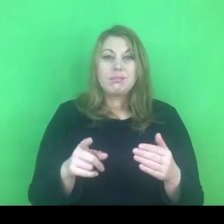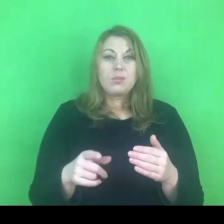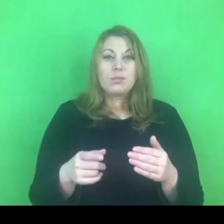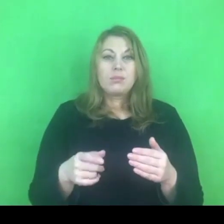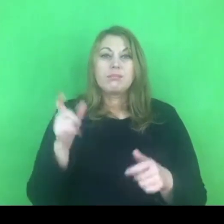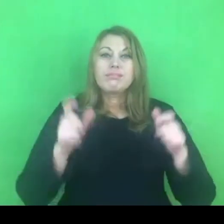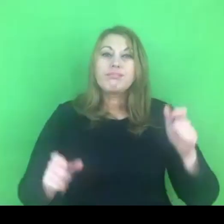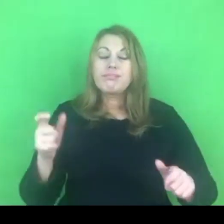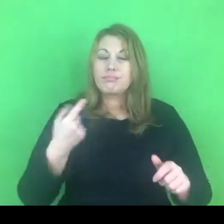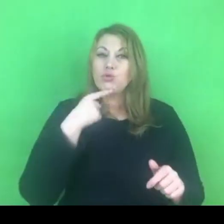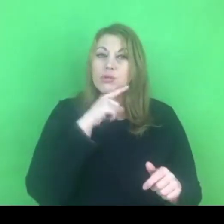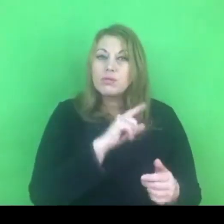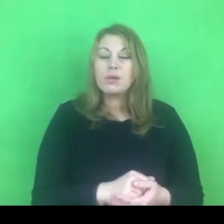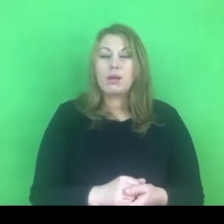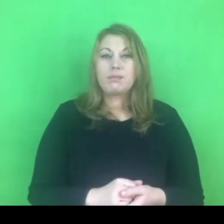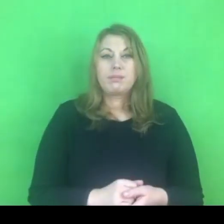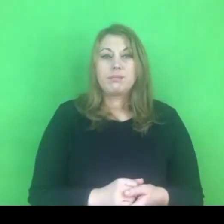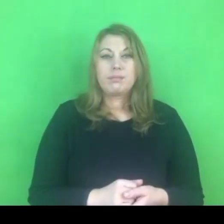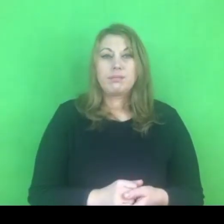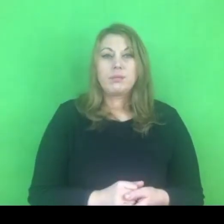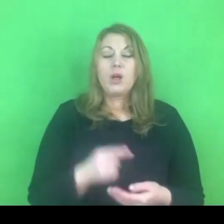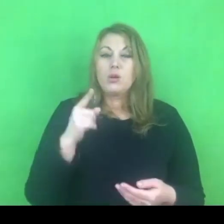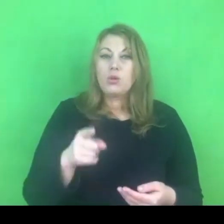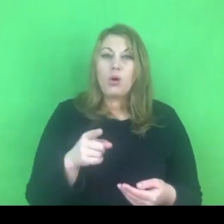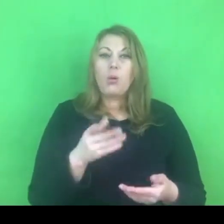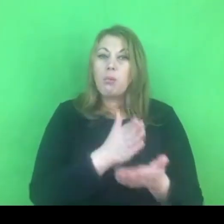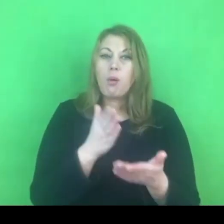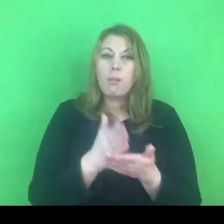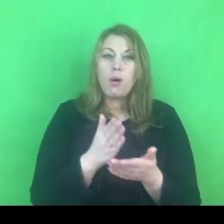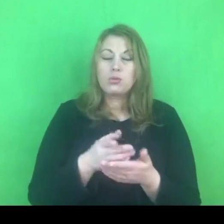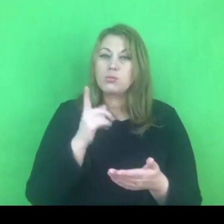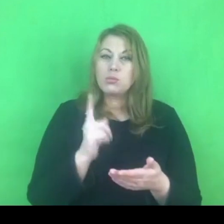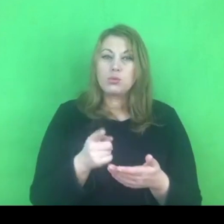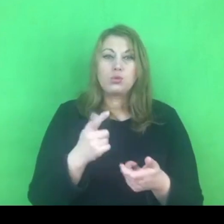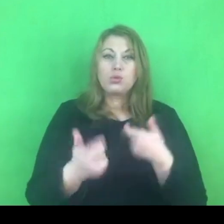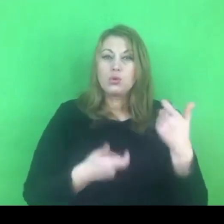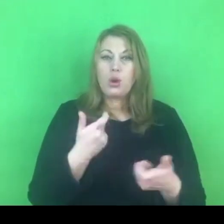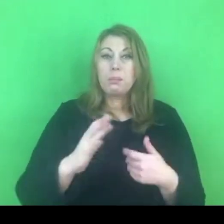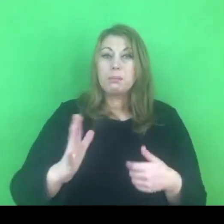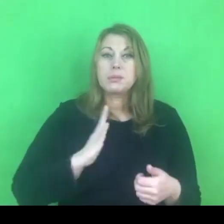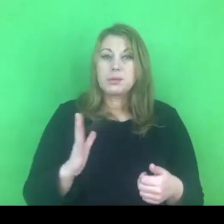to działania, które powinny być bezpieczne, a co za tym idzie ciągłe.